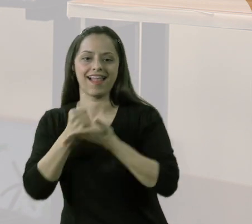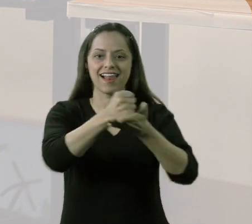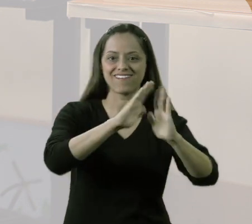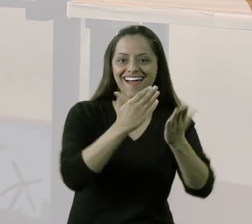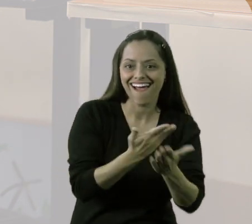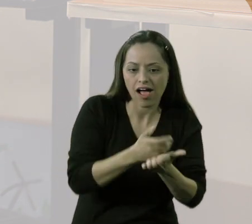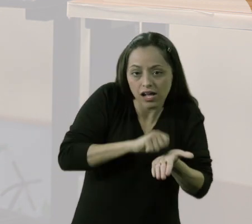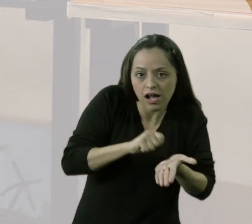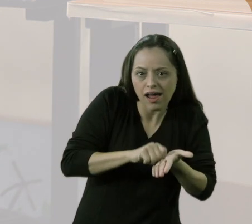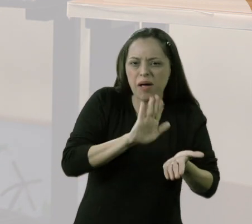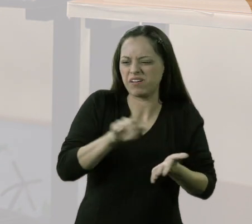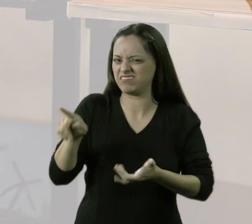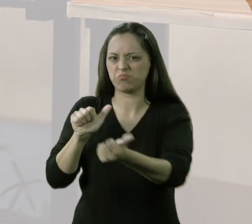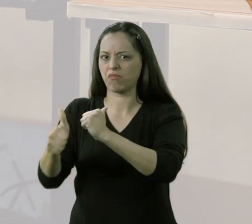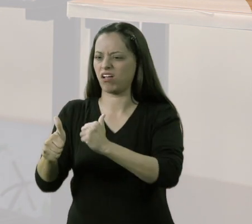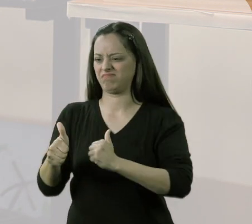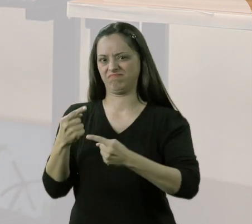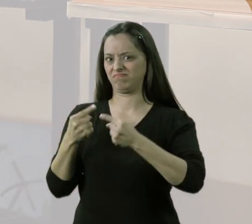mas para essas atividades assim: "ah, não vou levar, não dá".